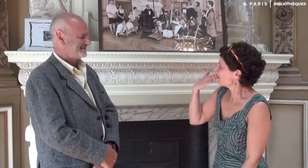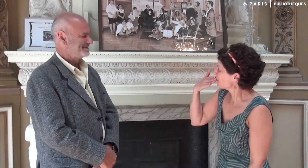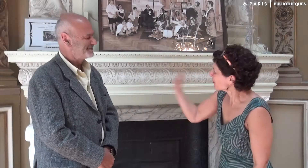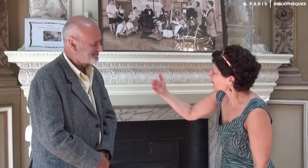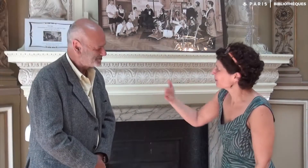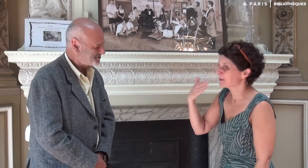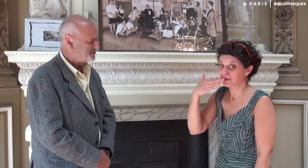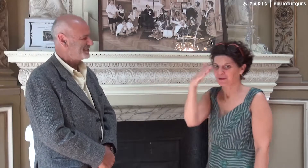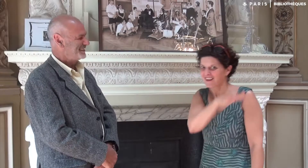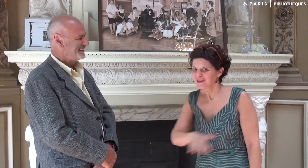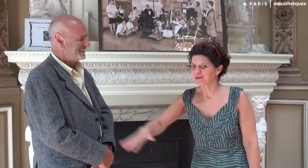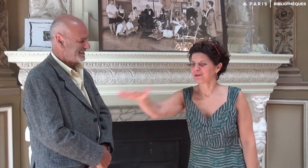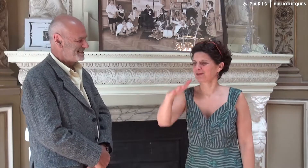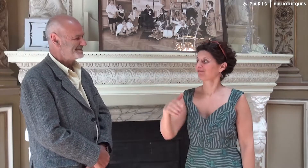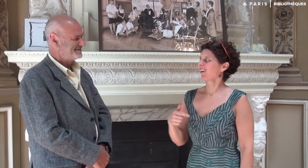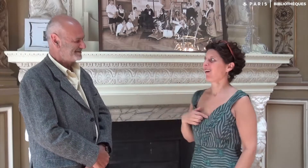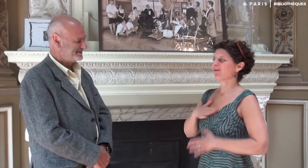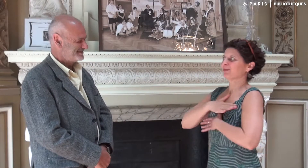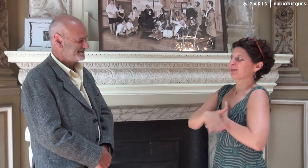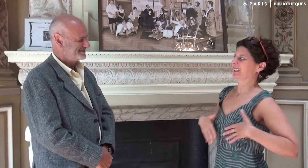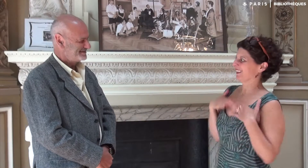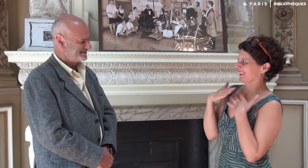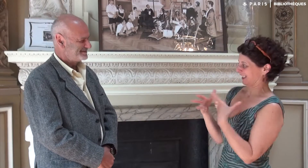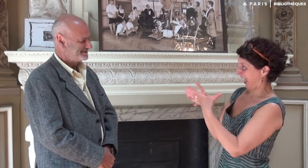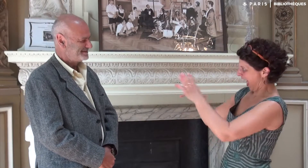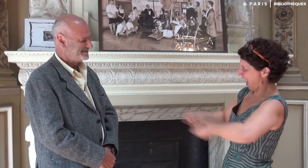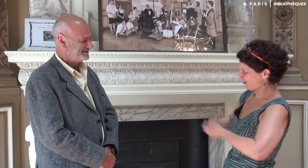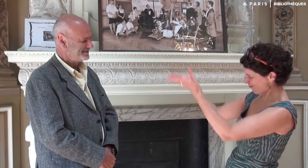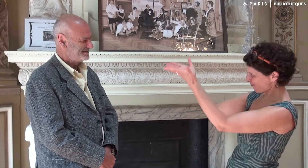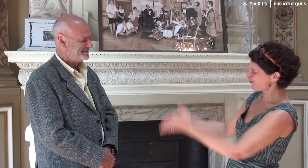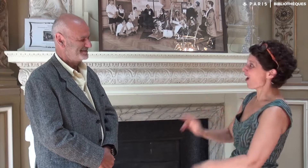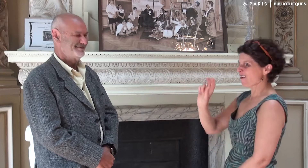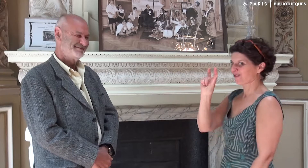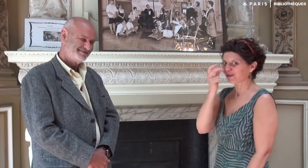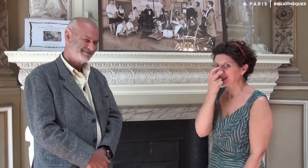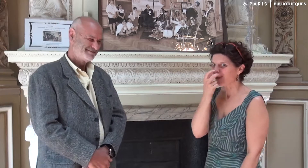Bonjour Victor, bonjour tout le monde. J’ai le grand plaisir d’accueillir Victor Abbou ! [nom signé]